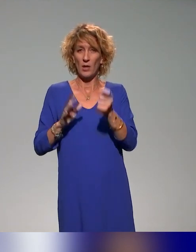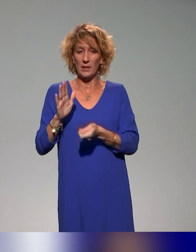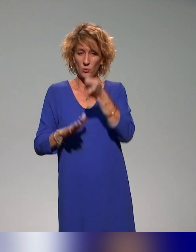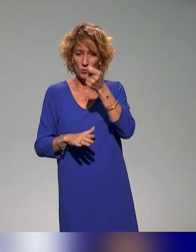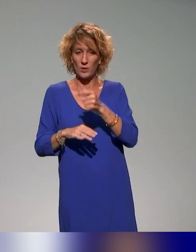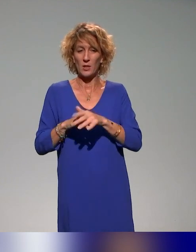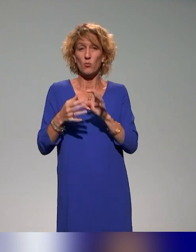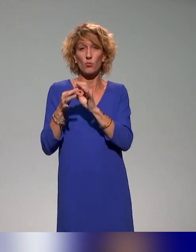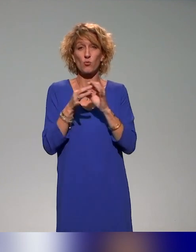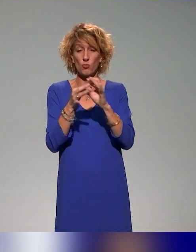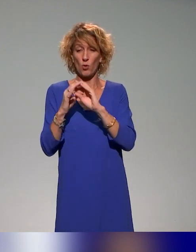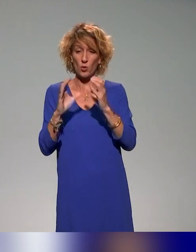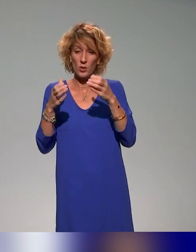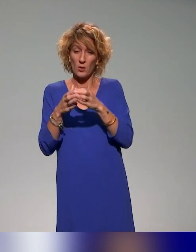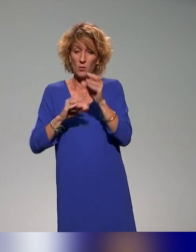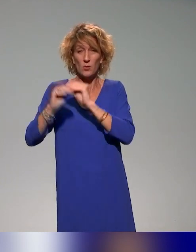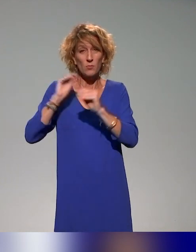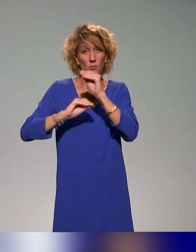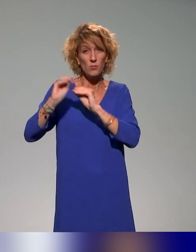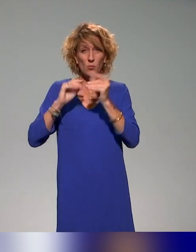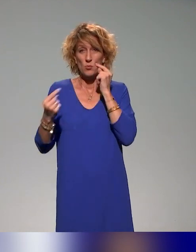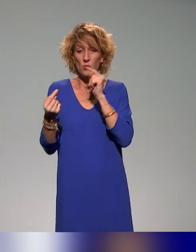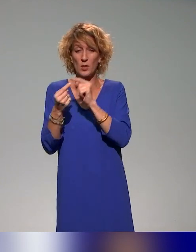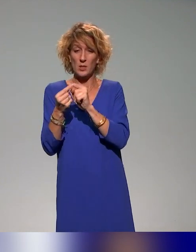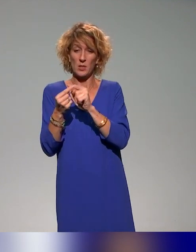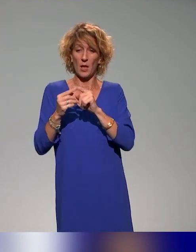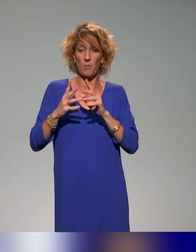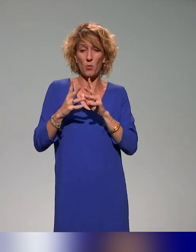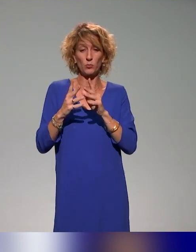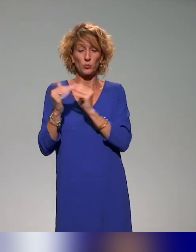pédagogie dans le supérieur, et je copilote l'action de formation